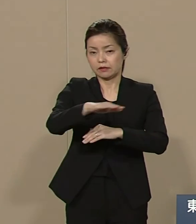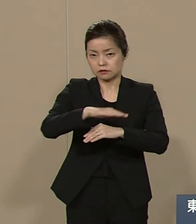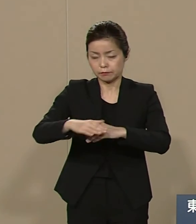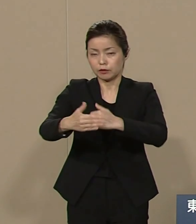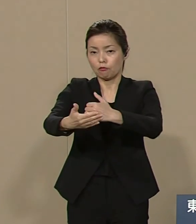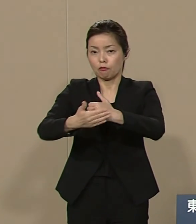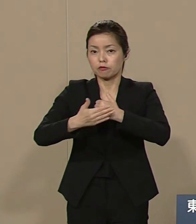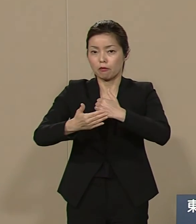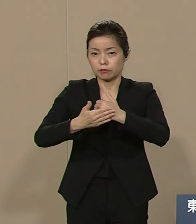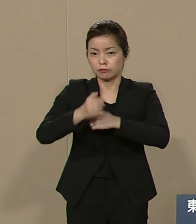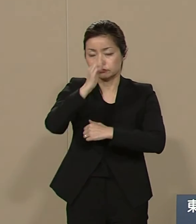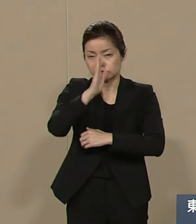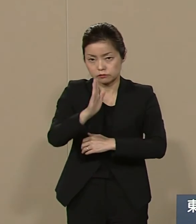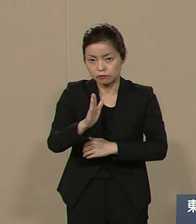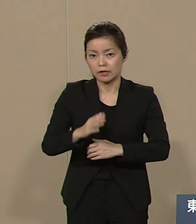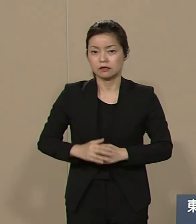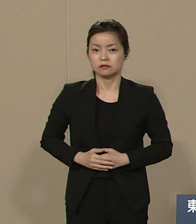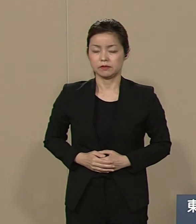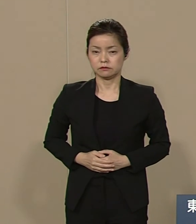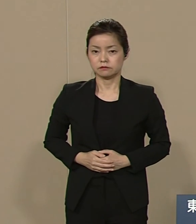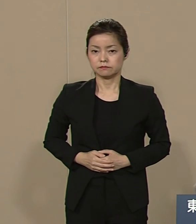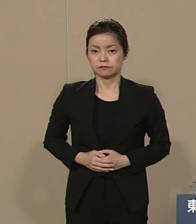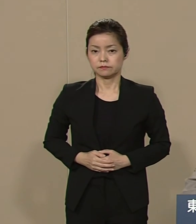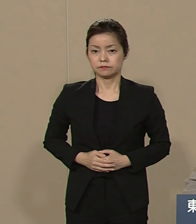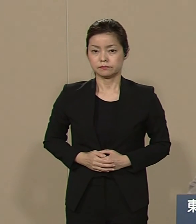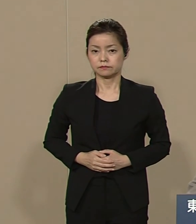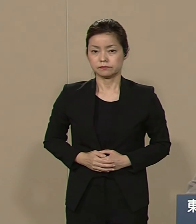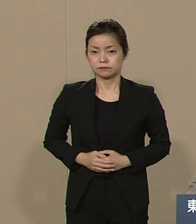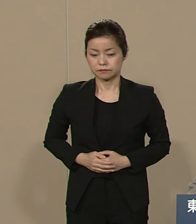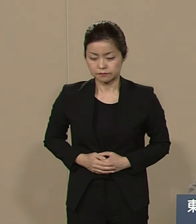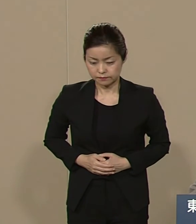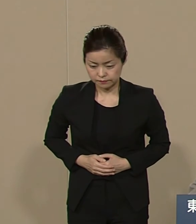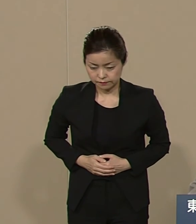よろしくお願い申し上げます